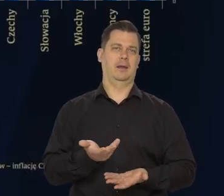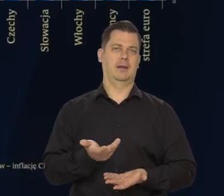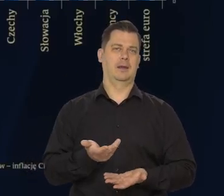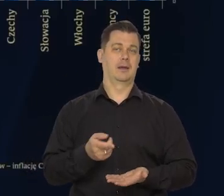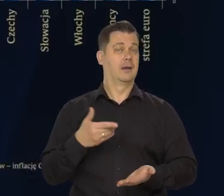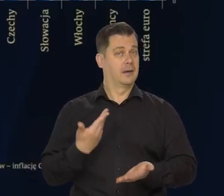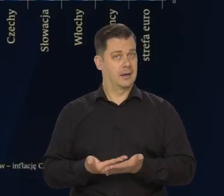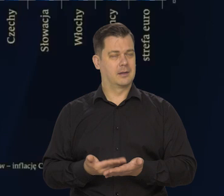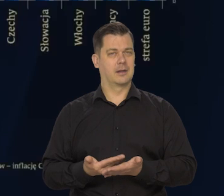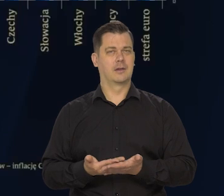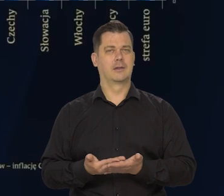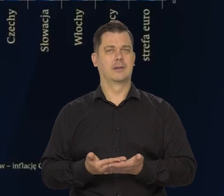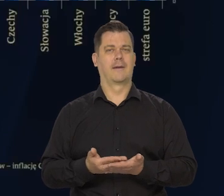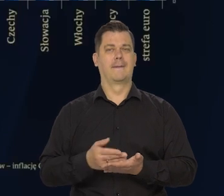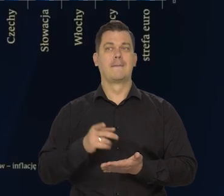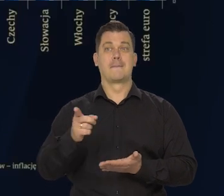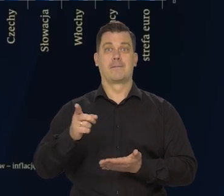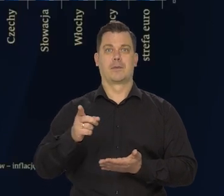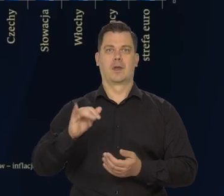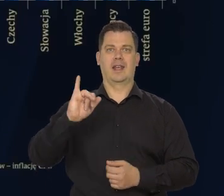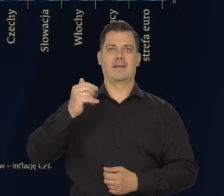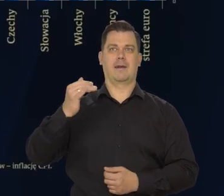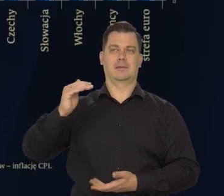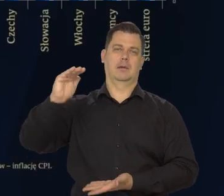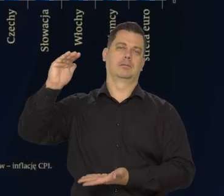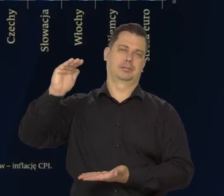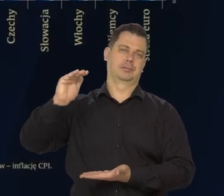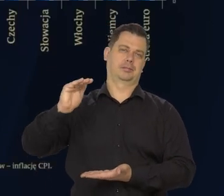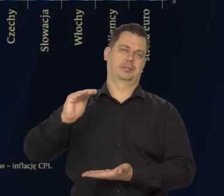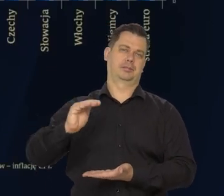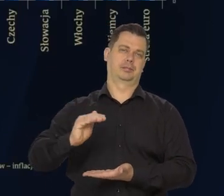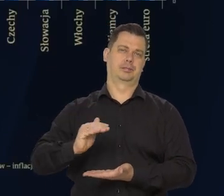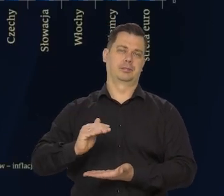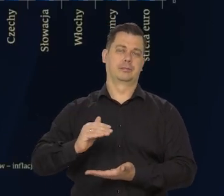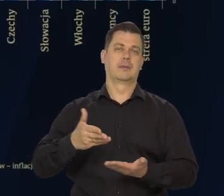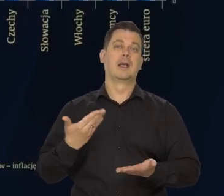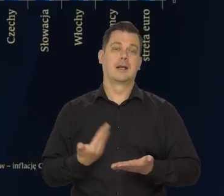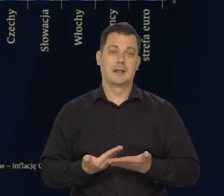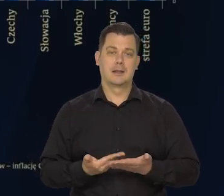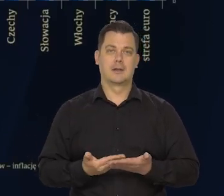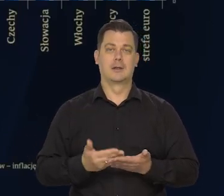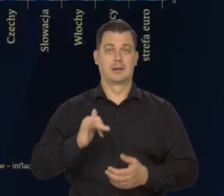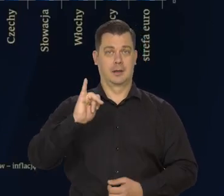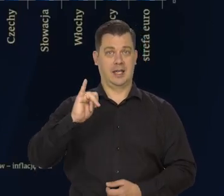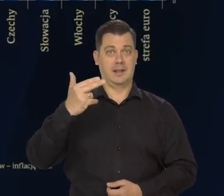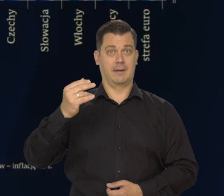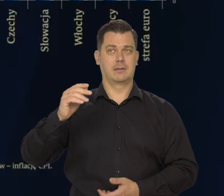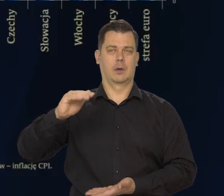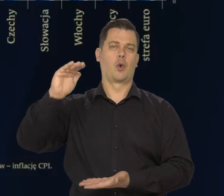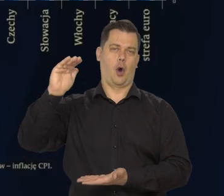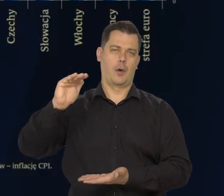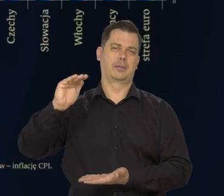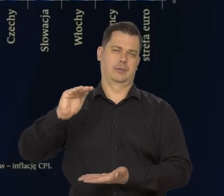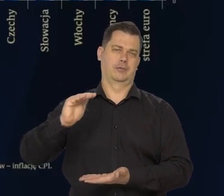I tym samym maleje presja inflacyjna na wzrost cen także od tej strony, inflacja ulega zahamowaniu.